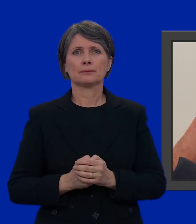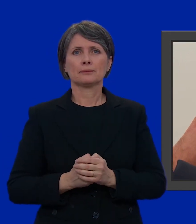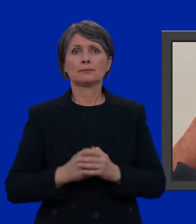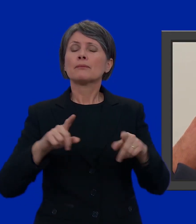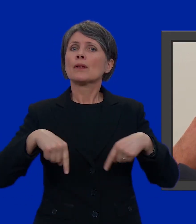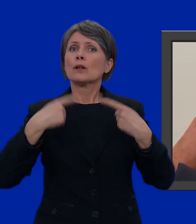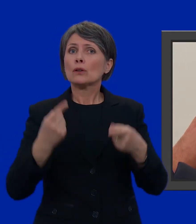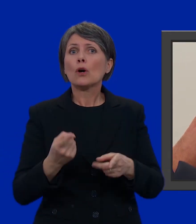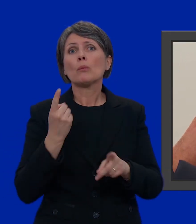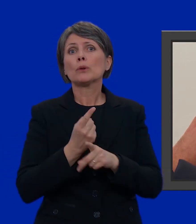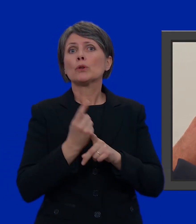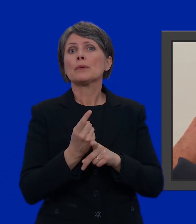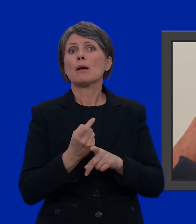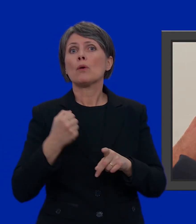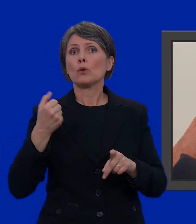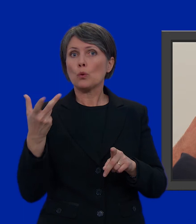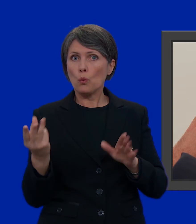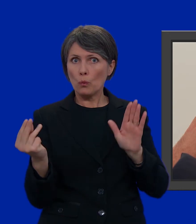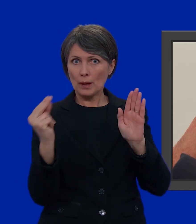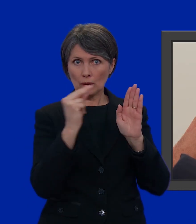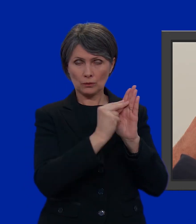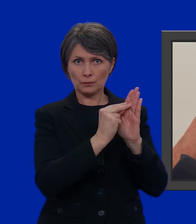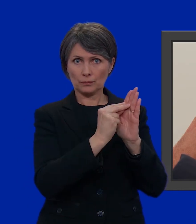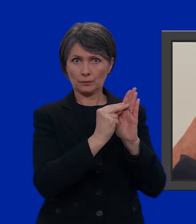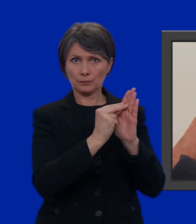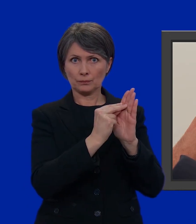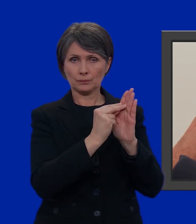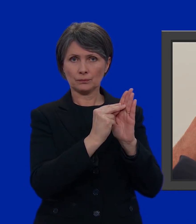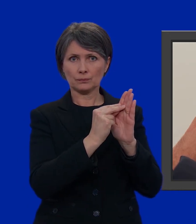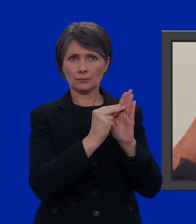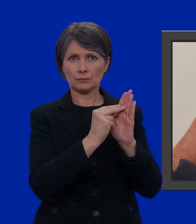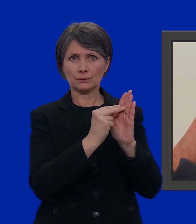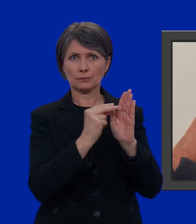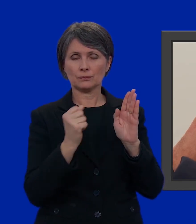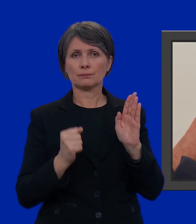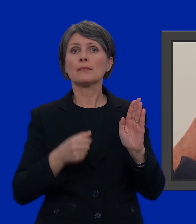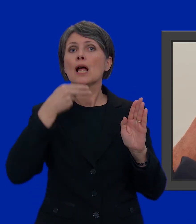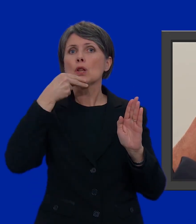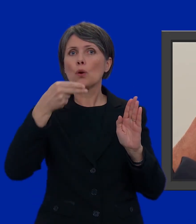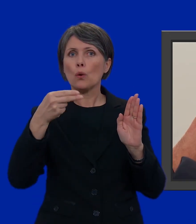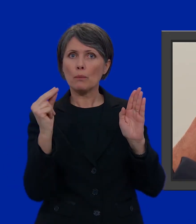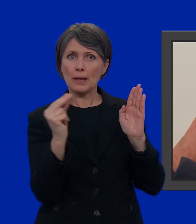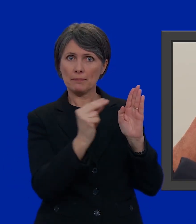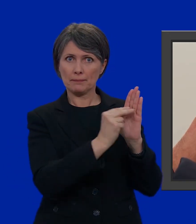Poi non ci resta che inserire numero